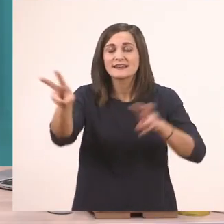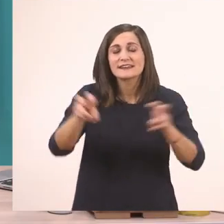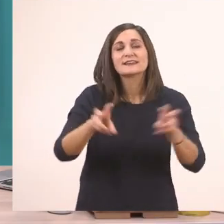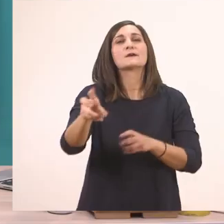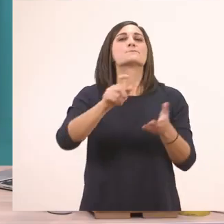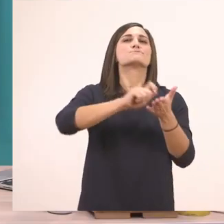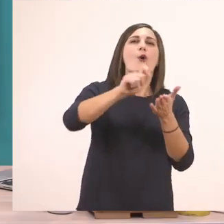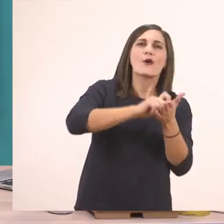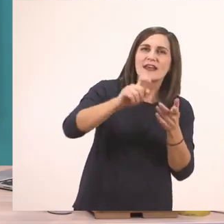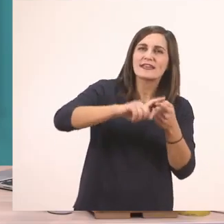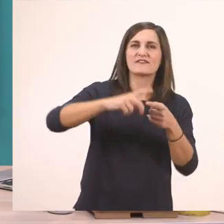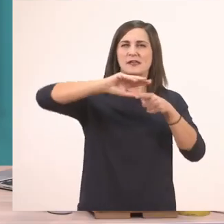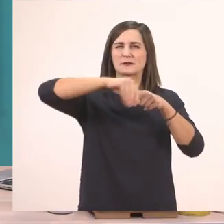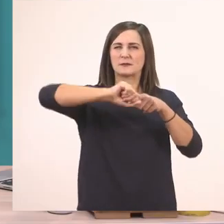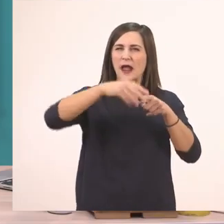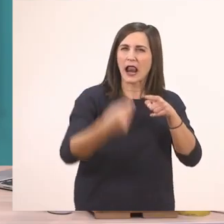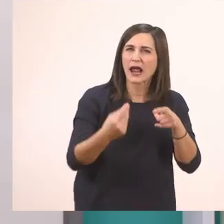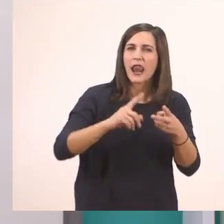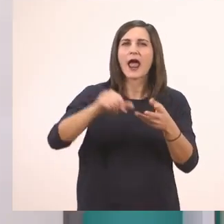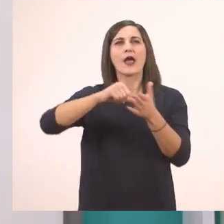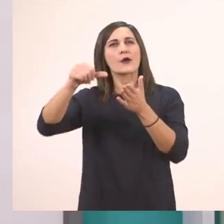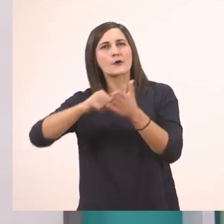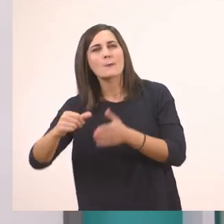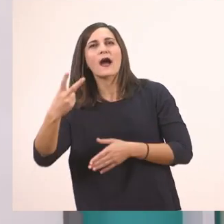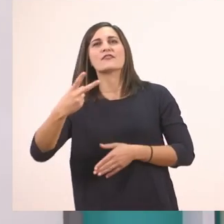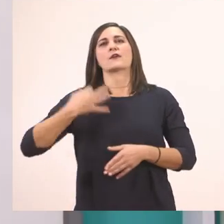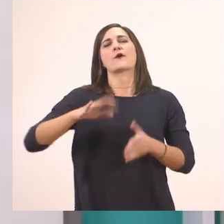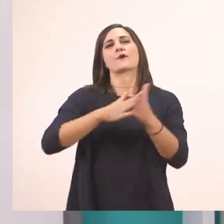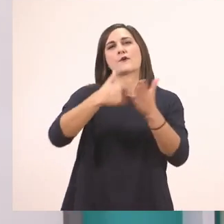ένα μολυβάκι ξυσμένο, τη γομίτσα μας και δύο ξυλομπογιές, την πράσινη και την μπλε.